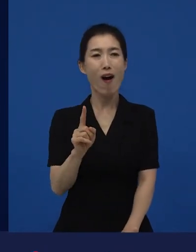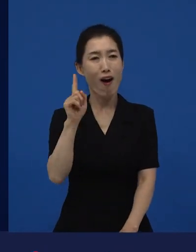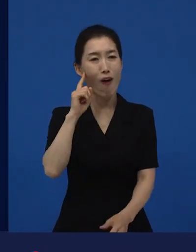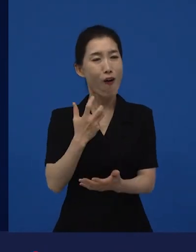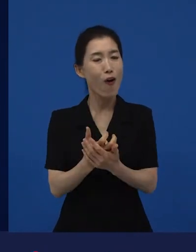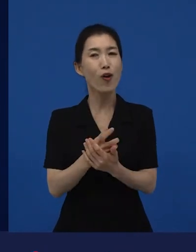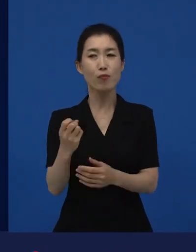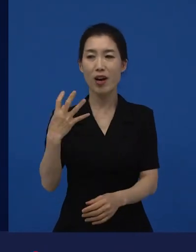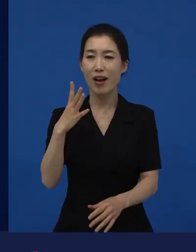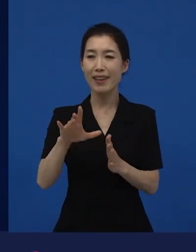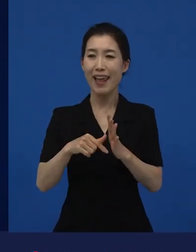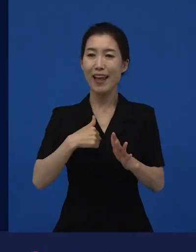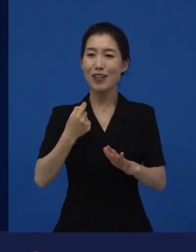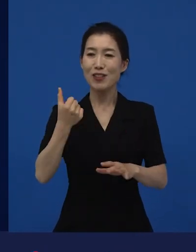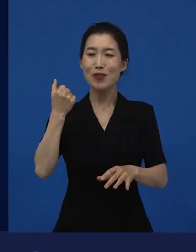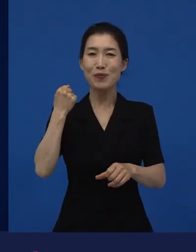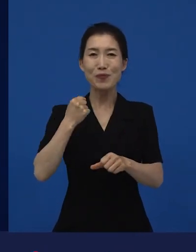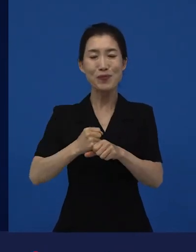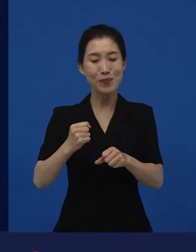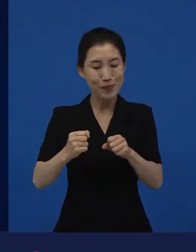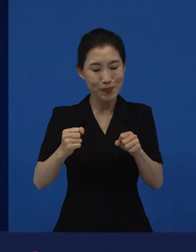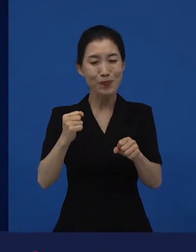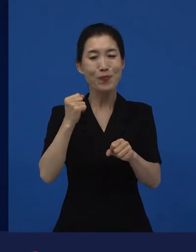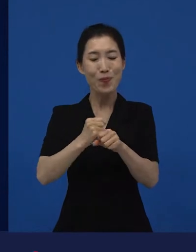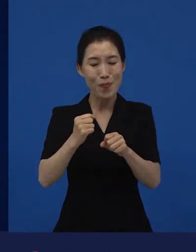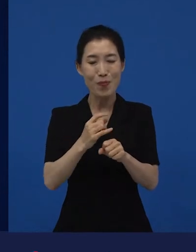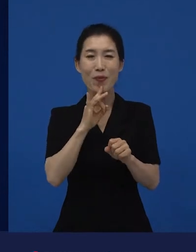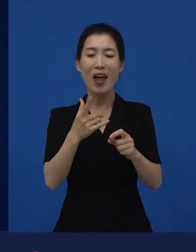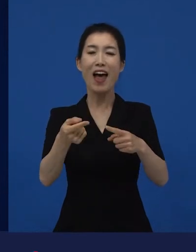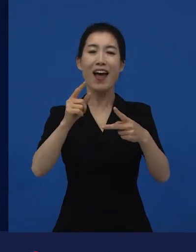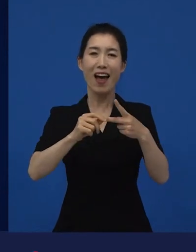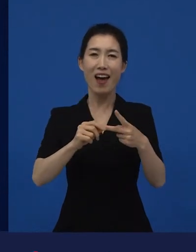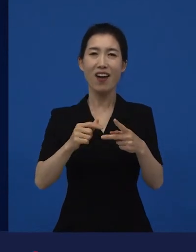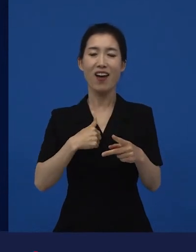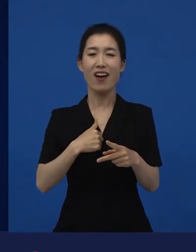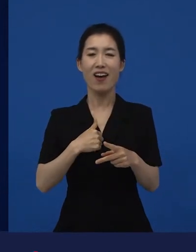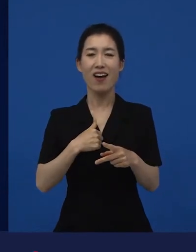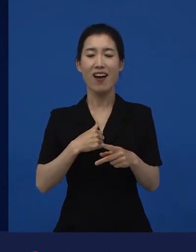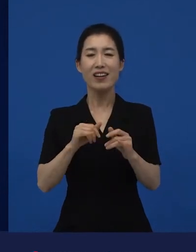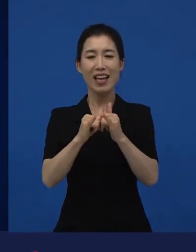얘기했을 때 좀 당혹스러우면서도 ‘아, 내가 다른 세계에 속해 있구나.’